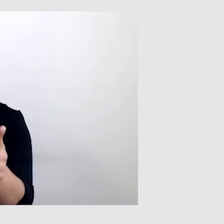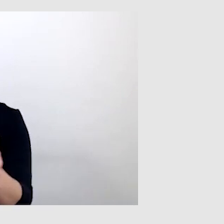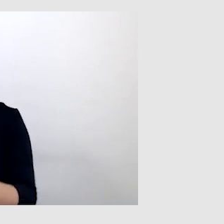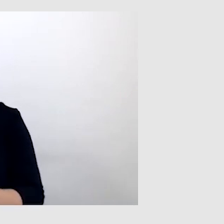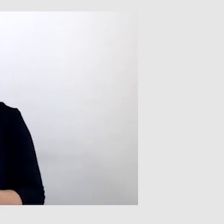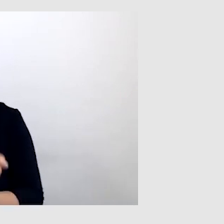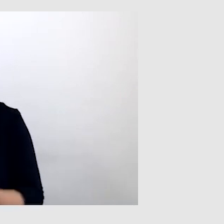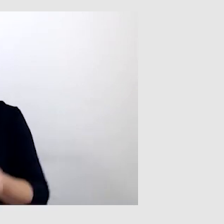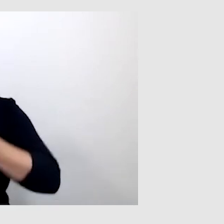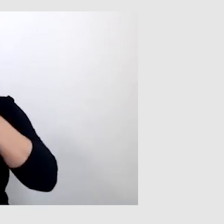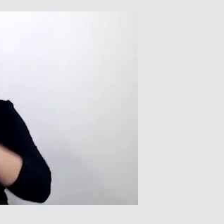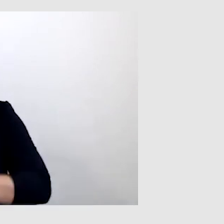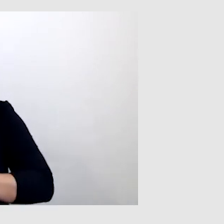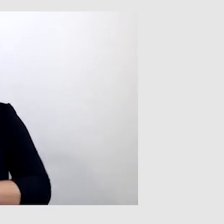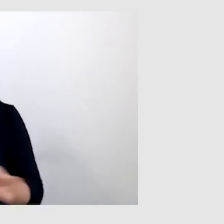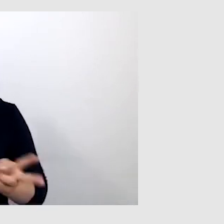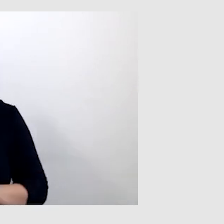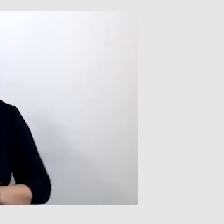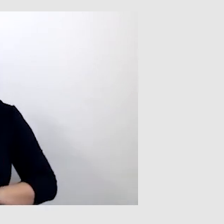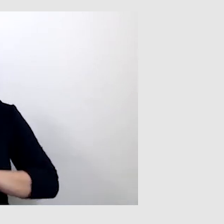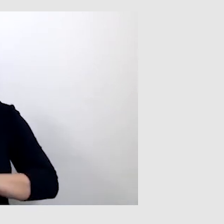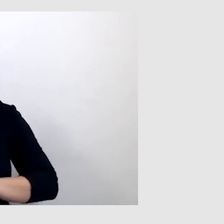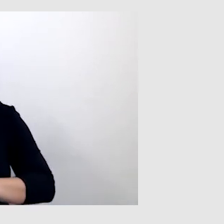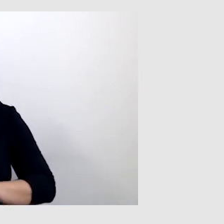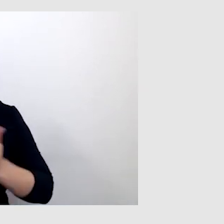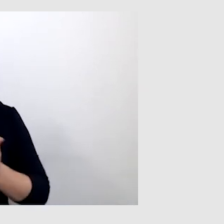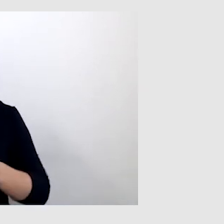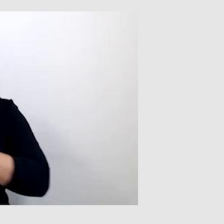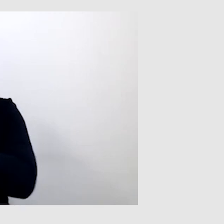albo tłumacz języka migowego, jako alternatywa.